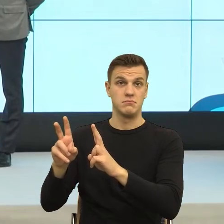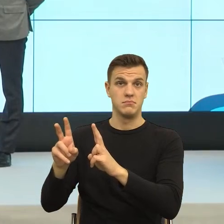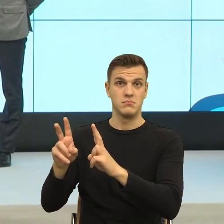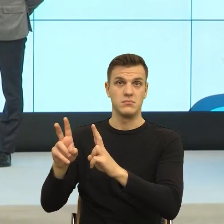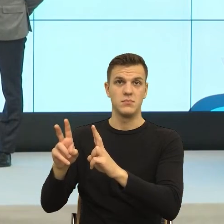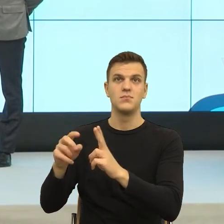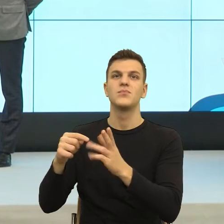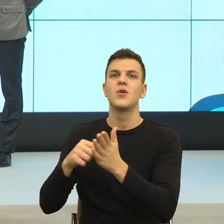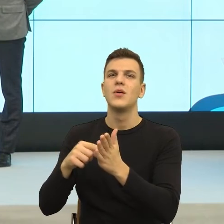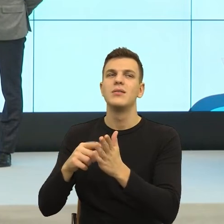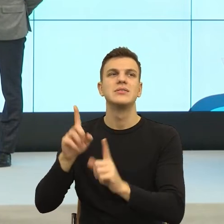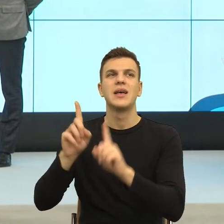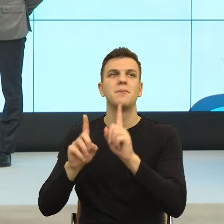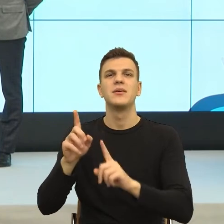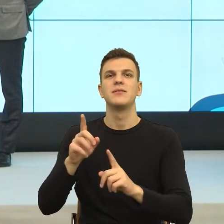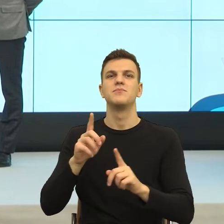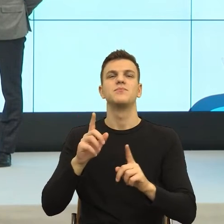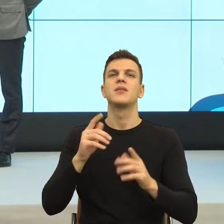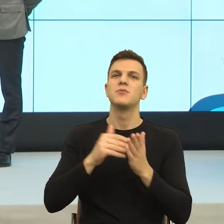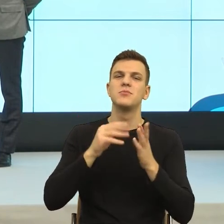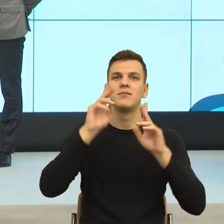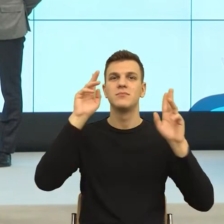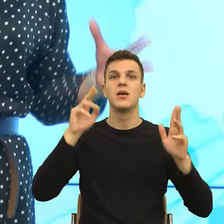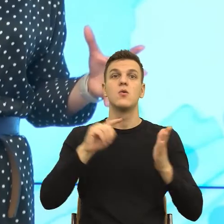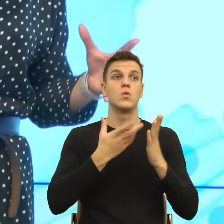Ja jeszcze to bardzo bym chciała wyraźnie powiedzieć. Jest różnica między komunikacją a manipulacją?